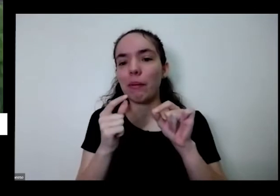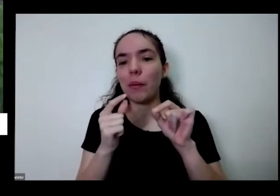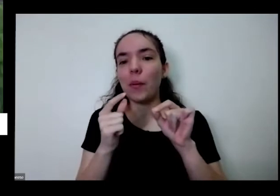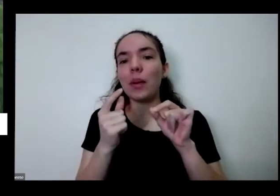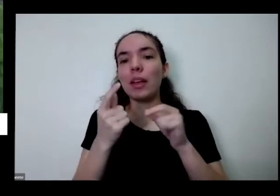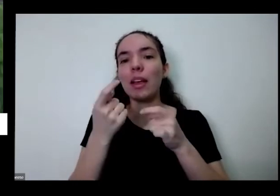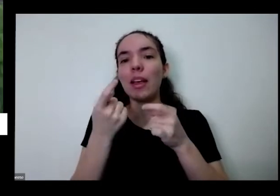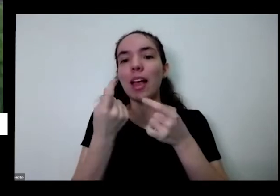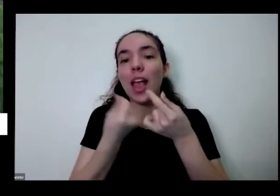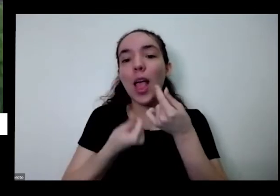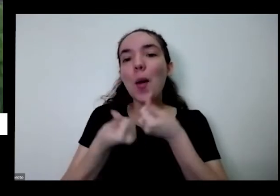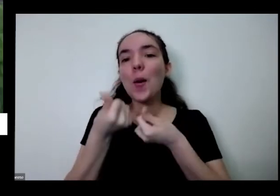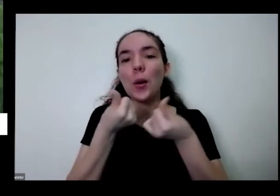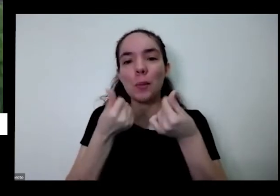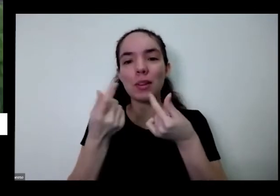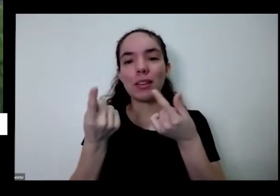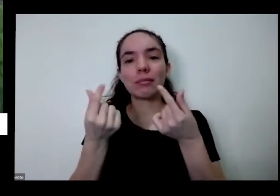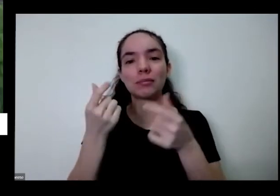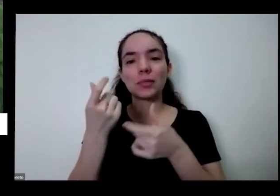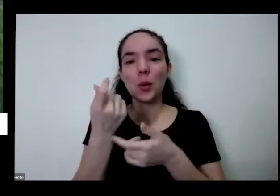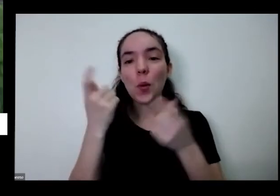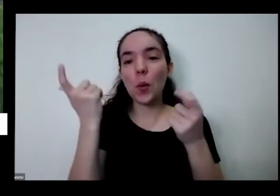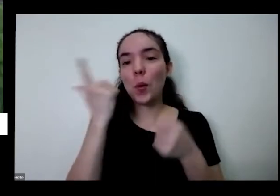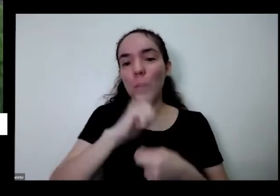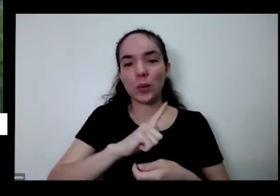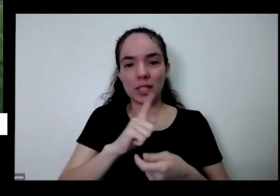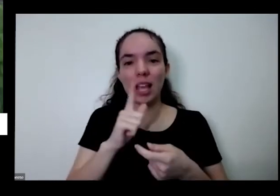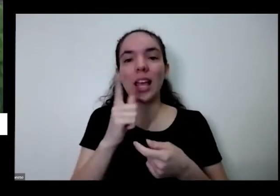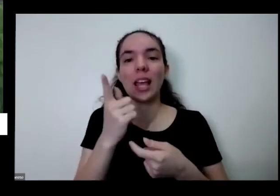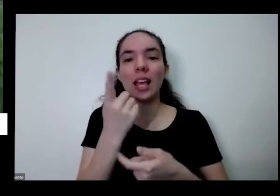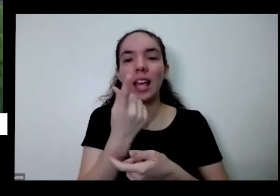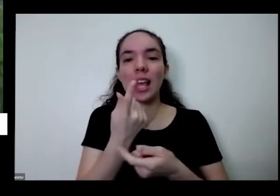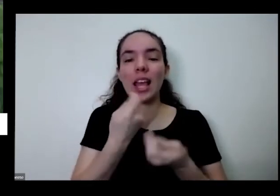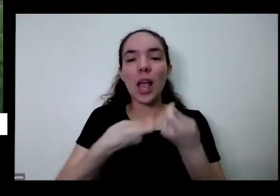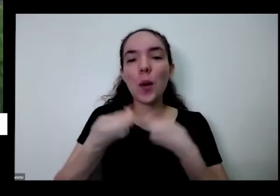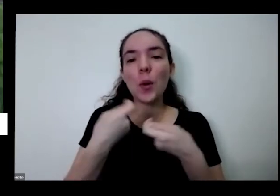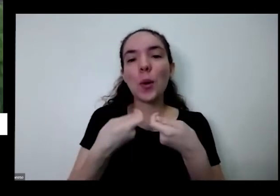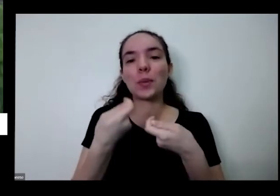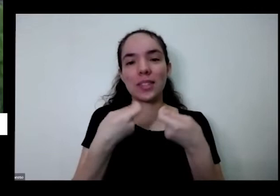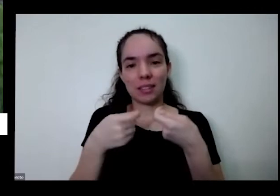você tem como o alimento seguro do ponto de vista da segurança alimentar e nutricional em bacana